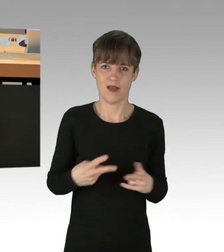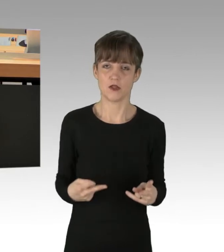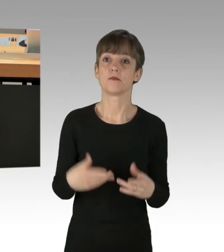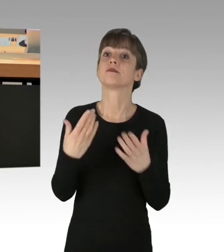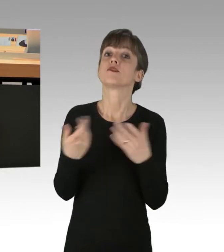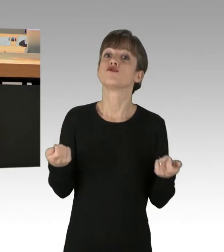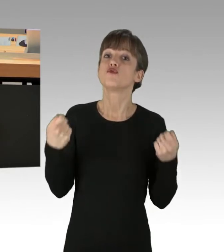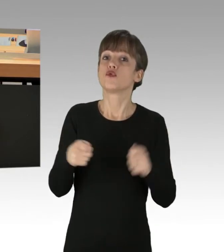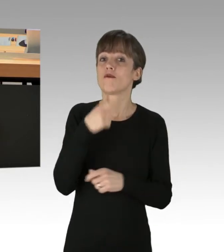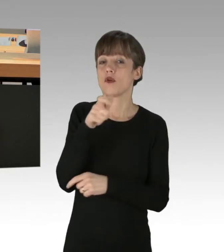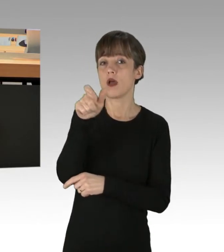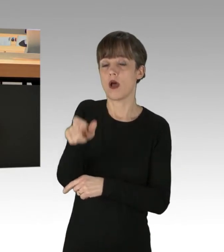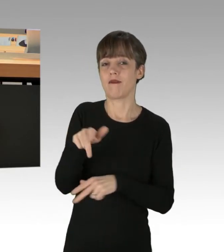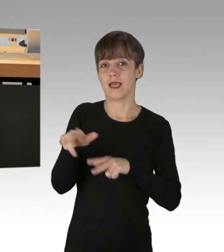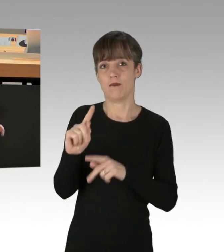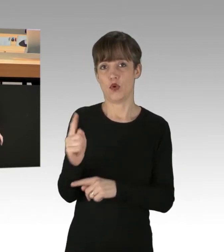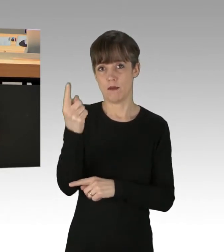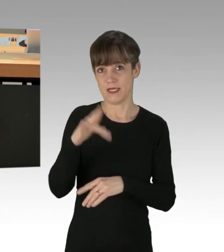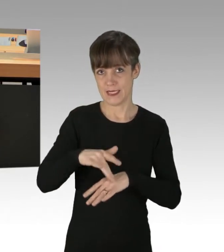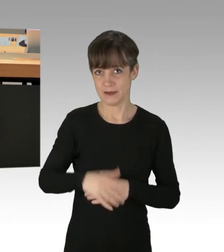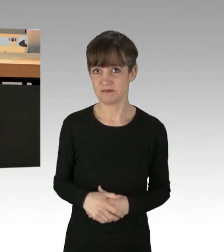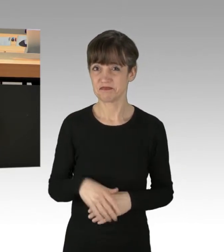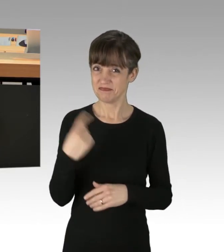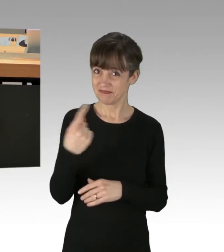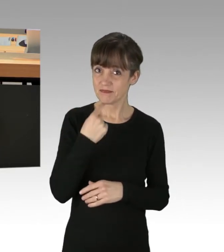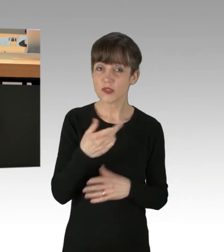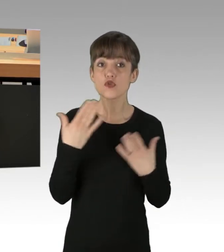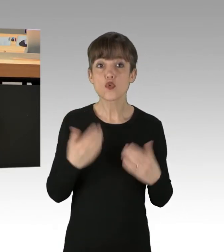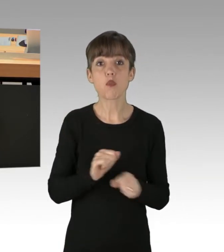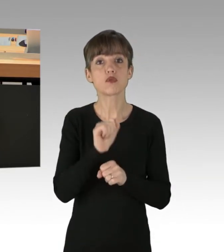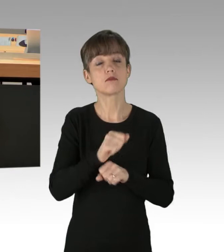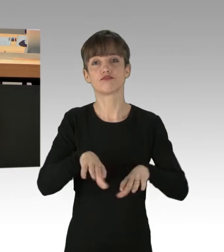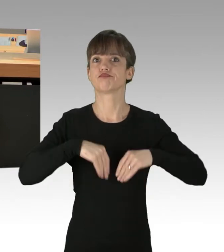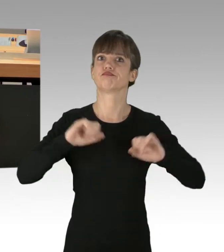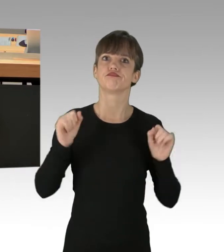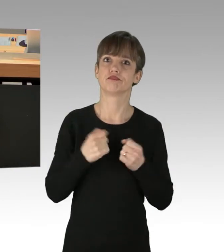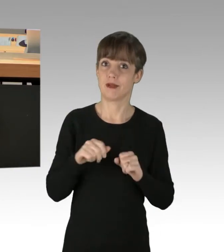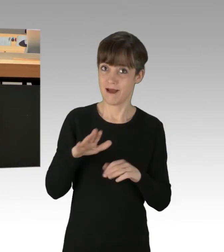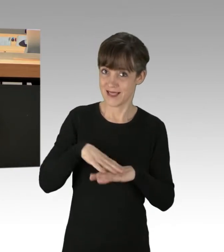Sie äußerten, dass Sie die Art und Weise des Protestes nicht akzeptieren würden. Dann wird das Ihre erste Regierungsprobe sein,